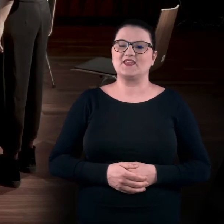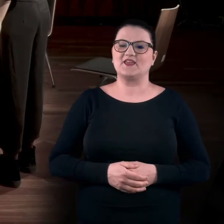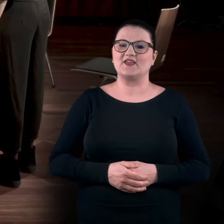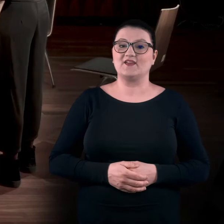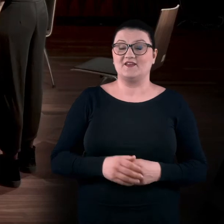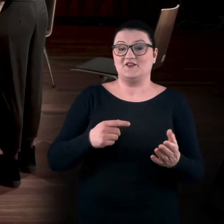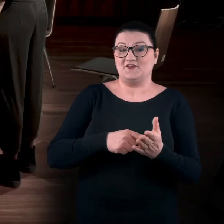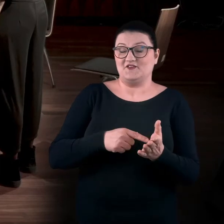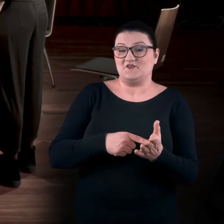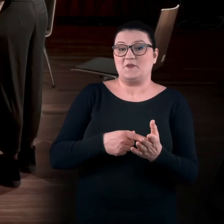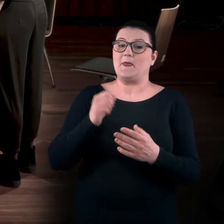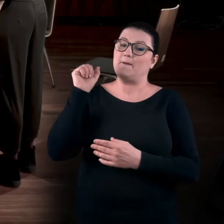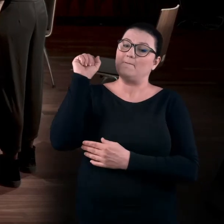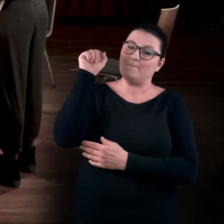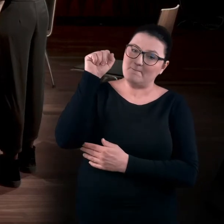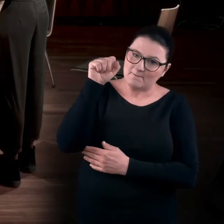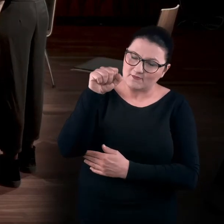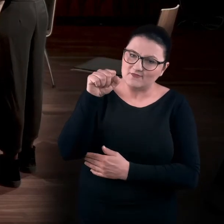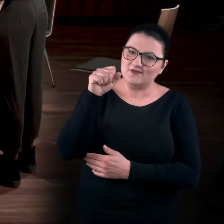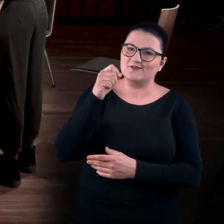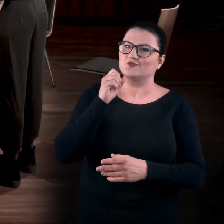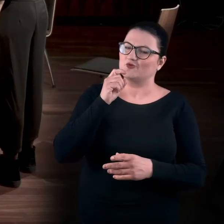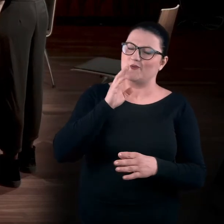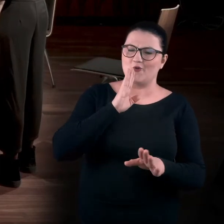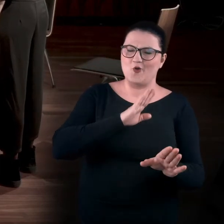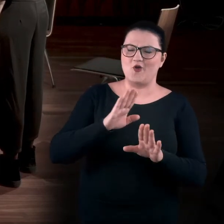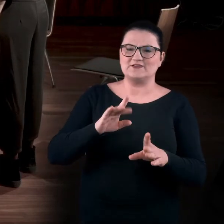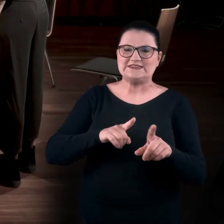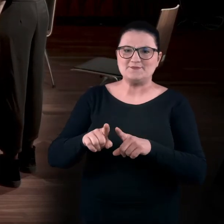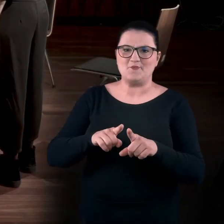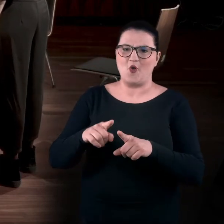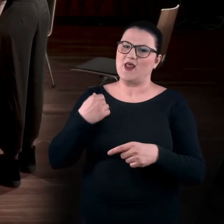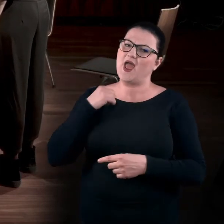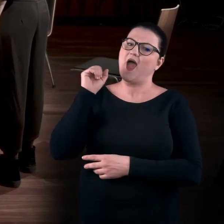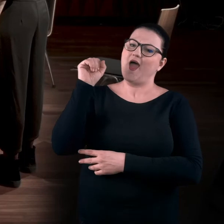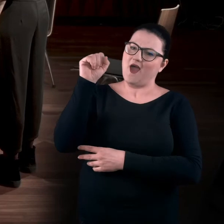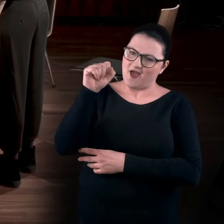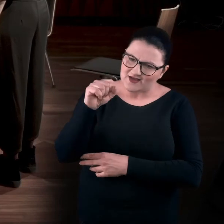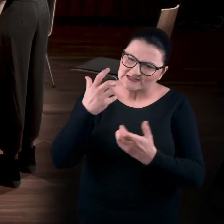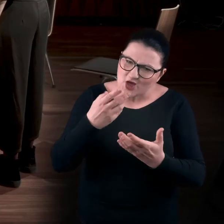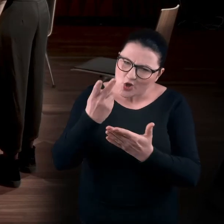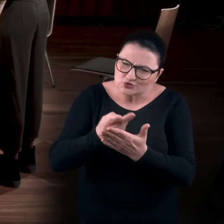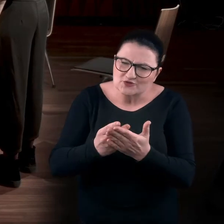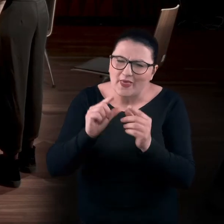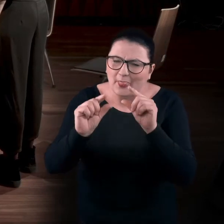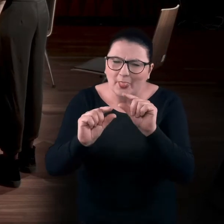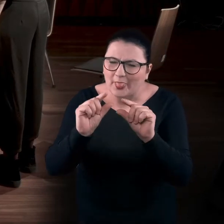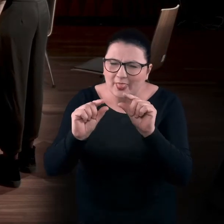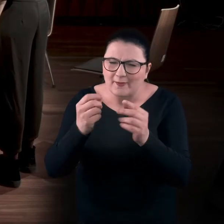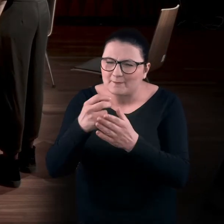I ten pokłon jest taki symboliczny. Nie tylko pochylam się, by odczytać te małe literki,